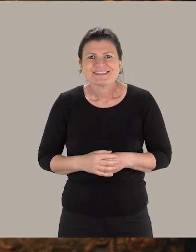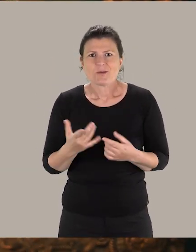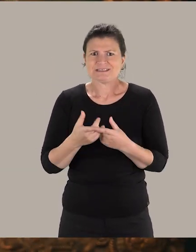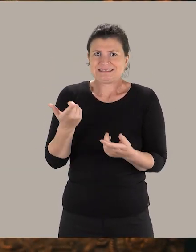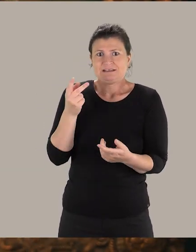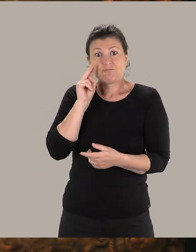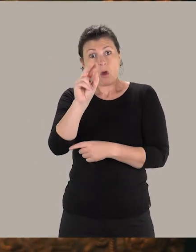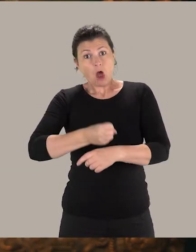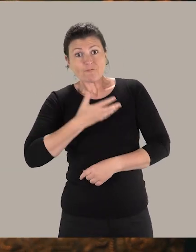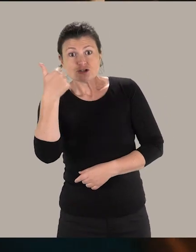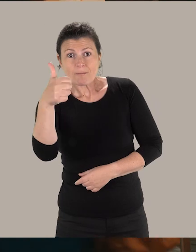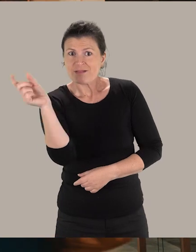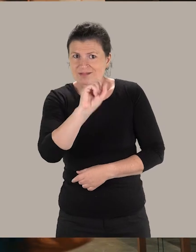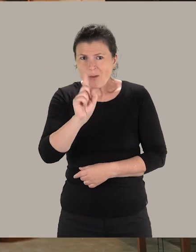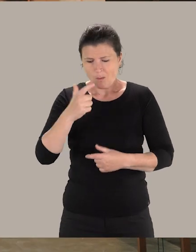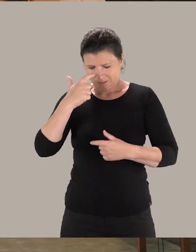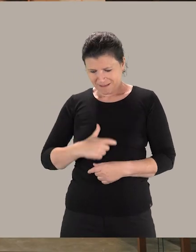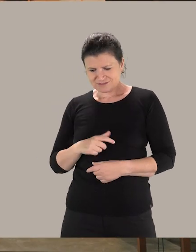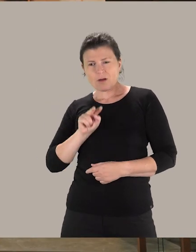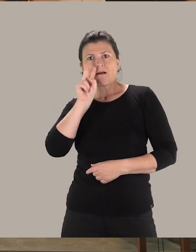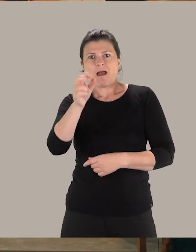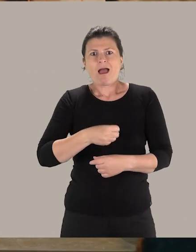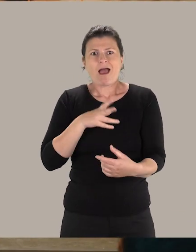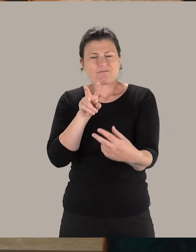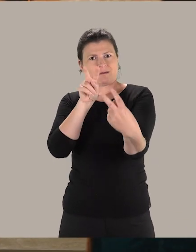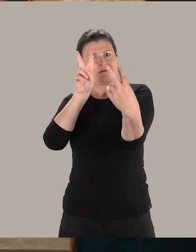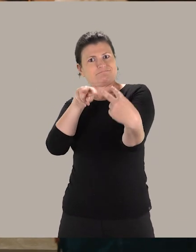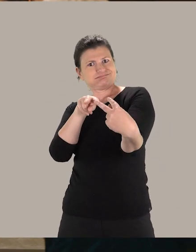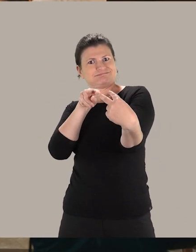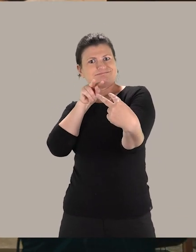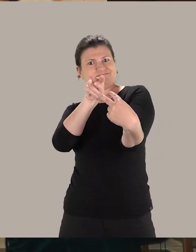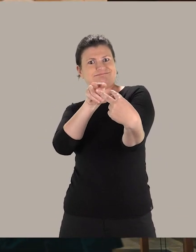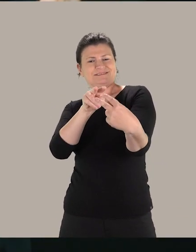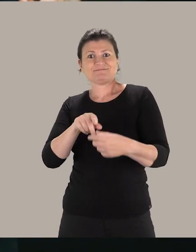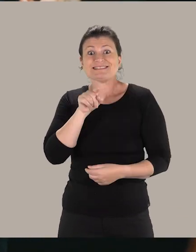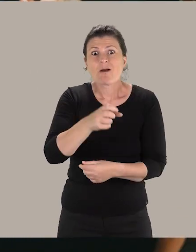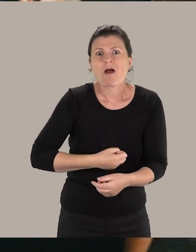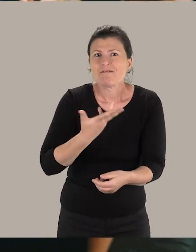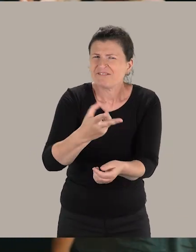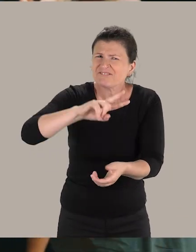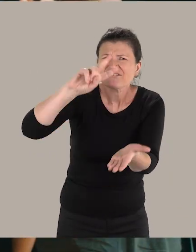Ce n'est pas seulement voir une œuvre, c'est vraiment la confrontation entre le visiteur et une œuvre originale.